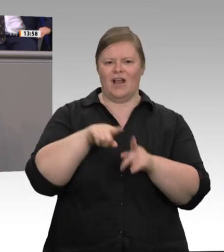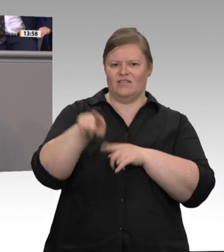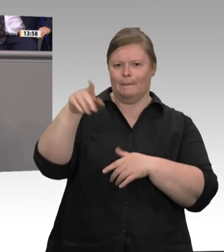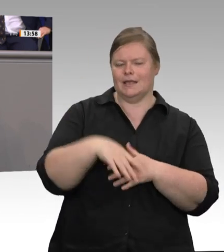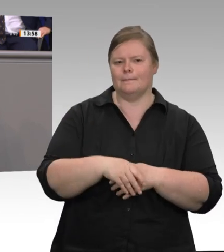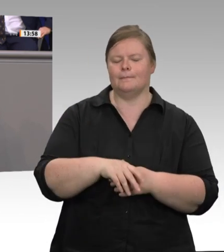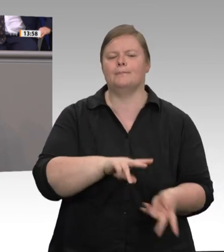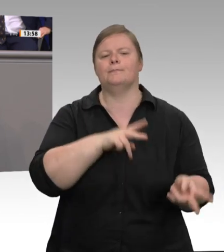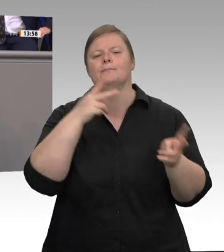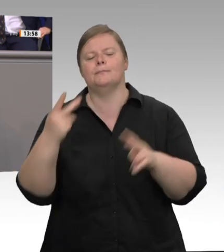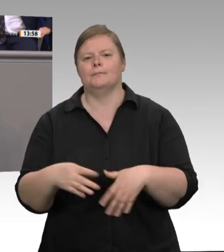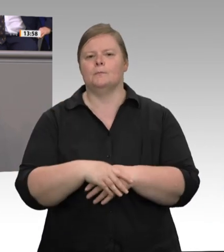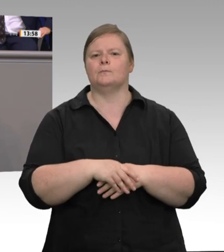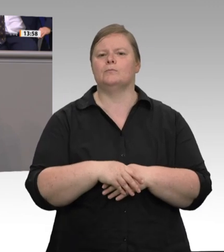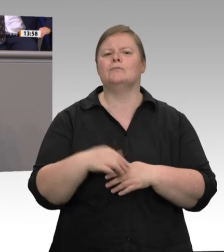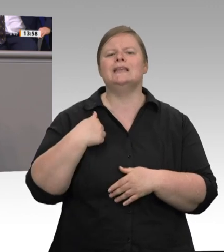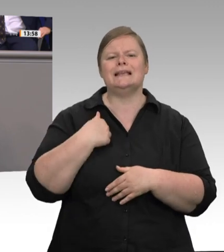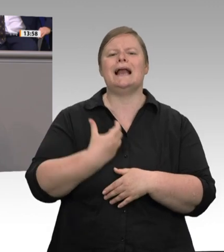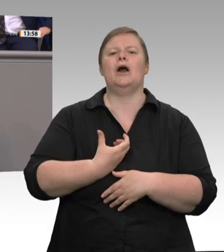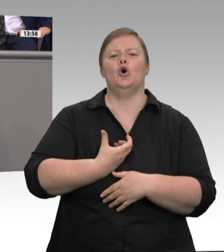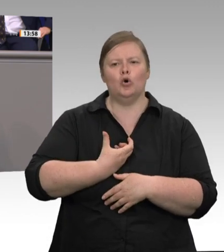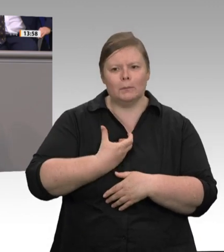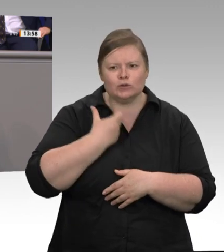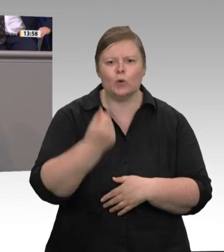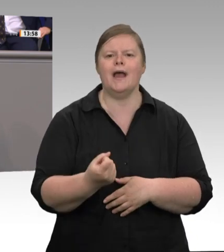erlebt. Die Einführung des Mindestlohnes hat die Situation nicht verändert. Das